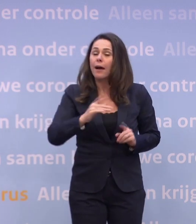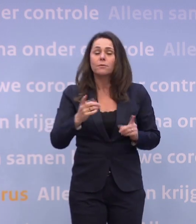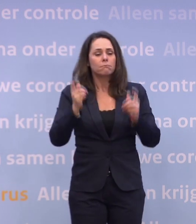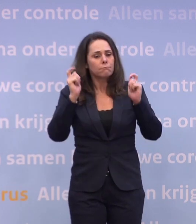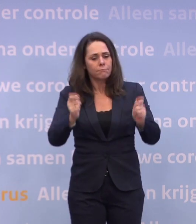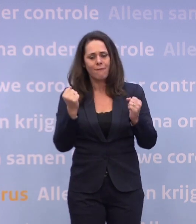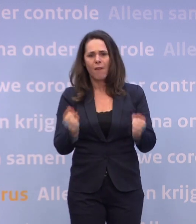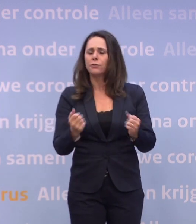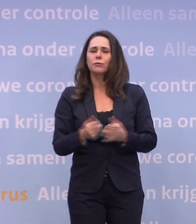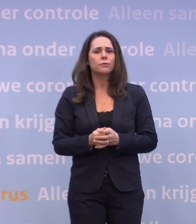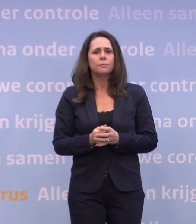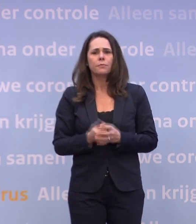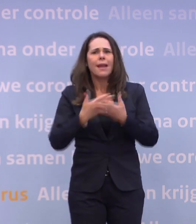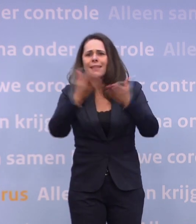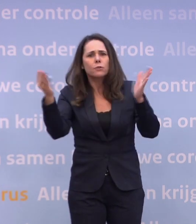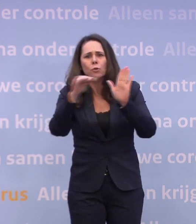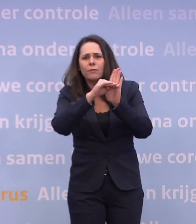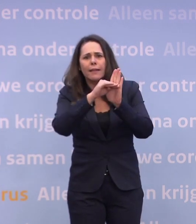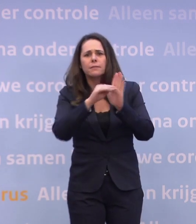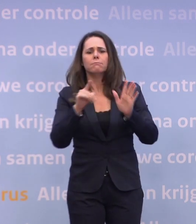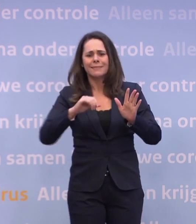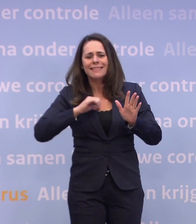Dat dalen, daar moeten wij zelf voor zorgen, dat gaat niet als vanzelf.